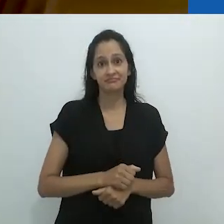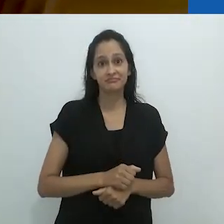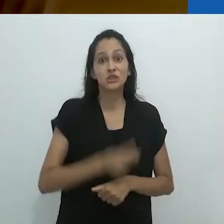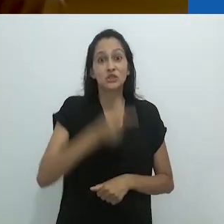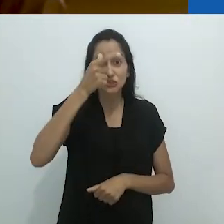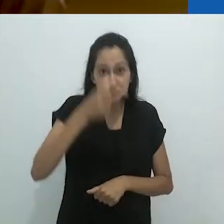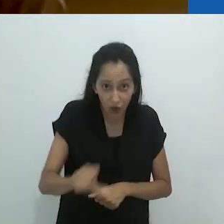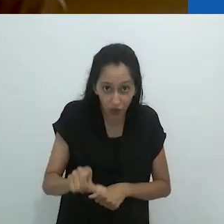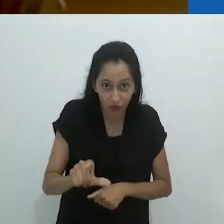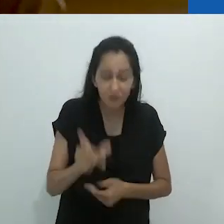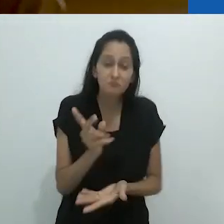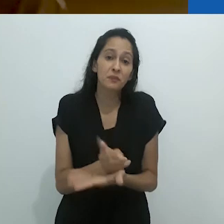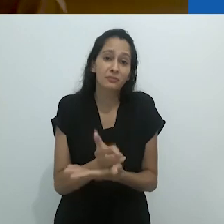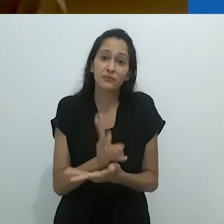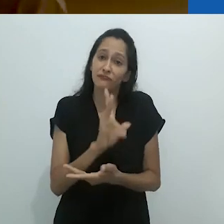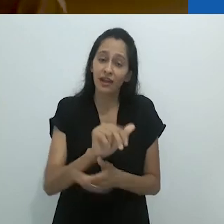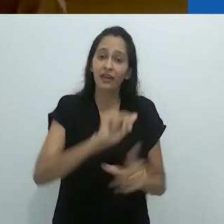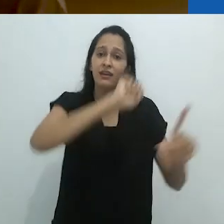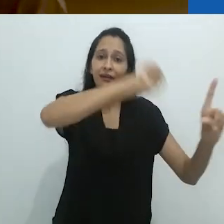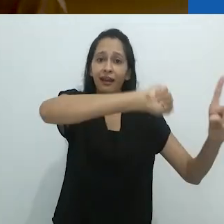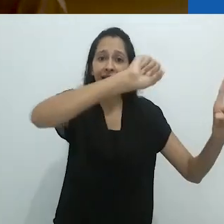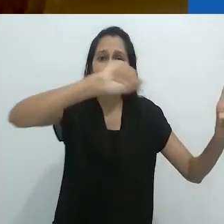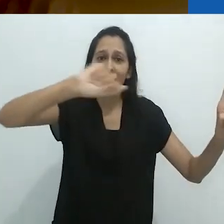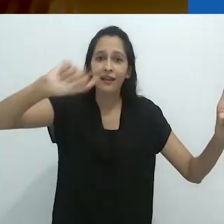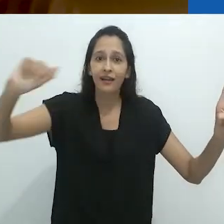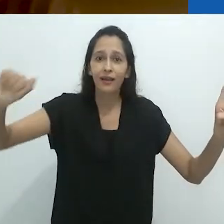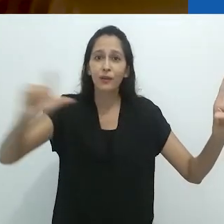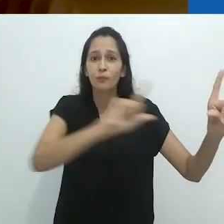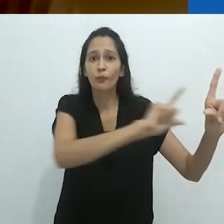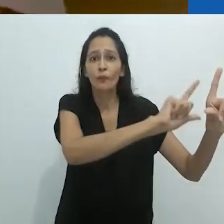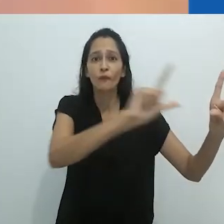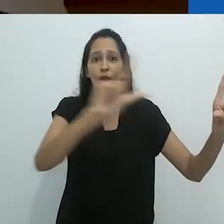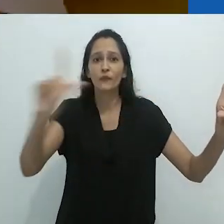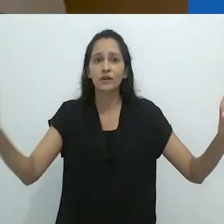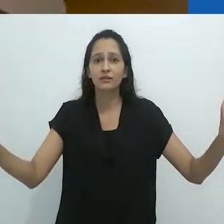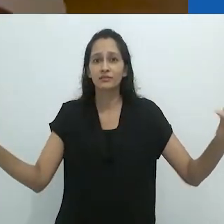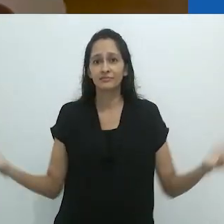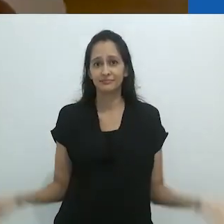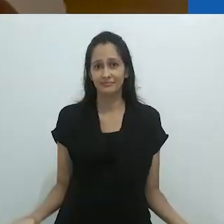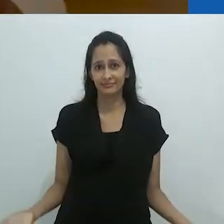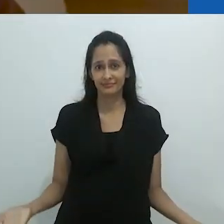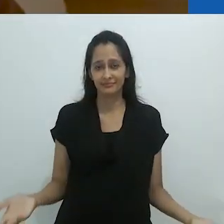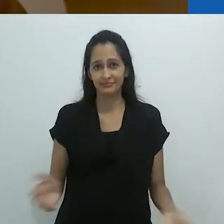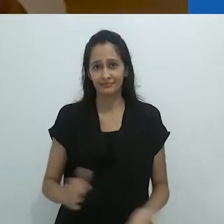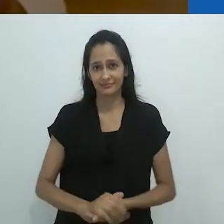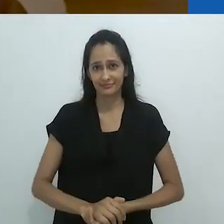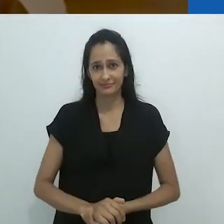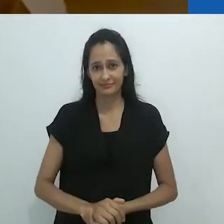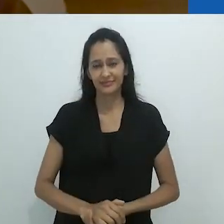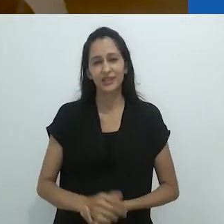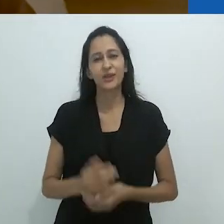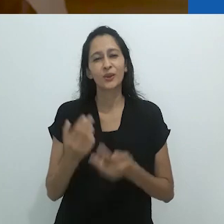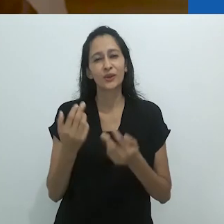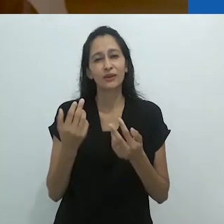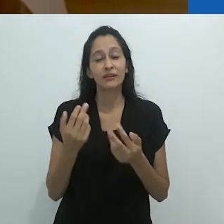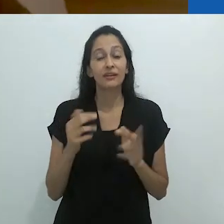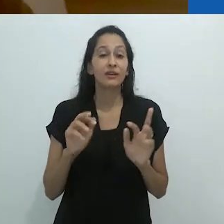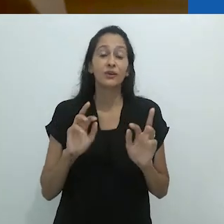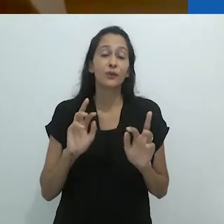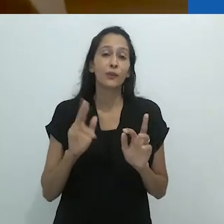tomaria seu lugar e seria também apagado,